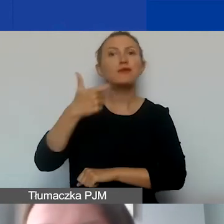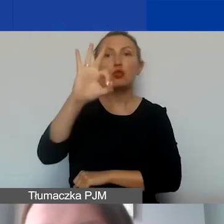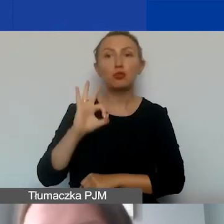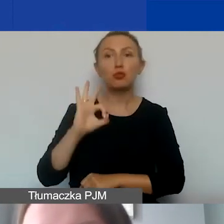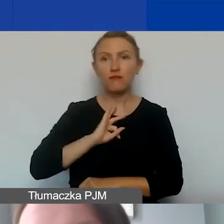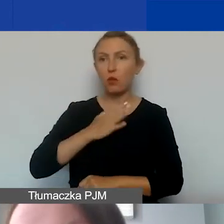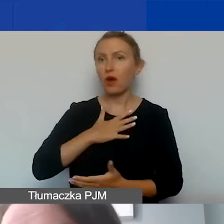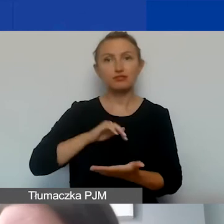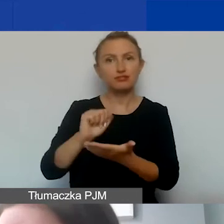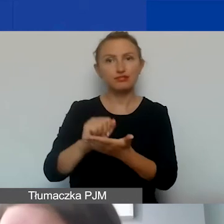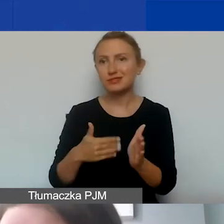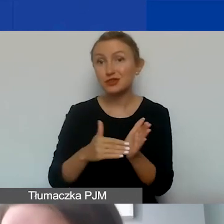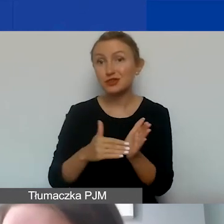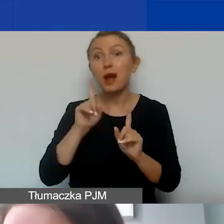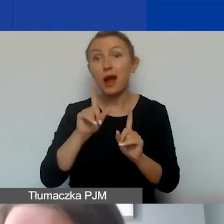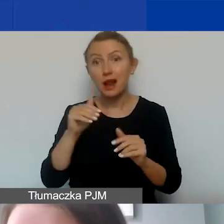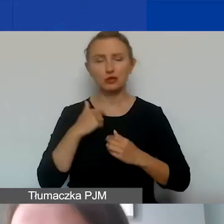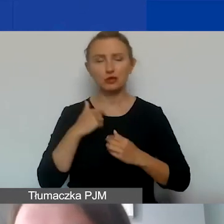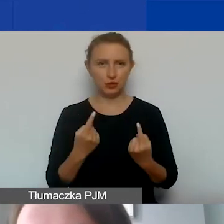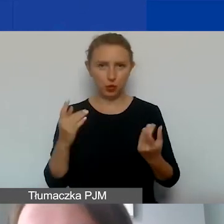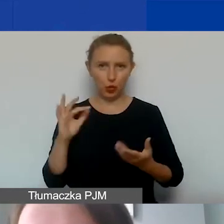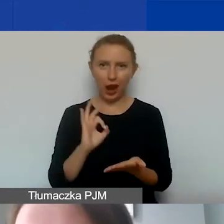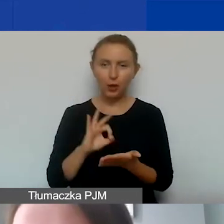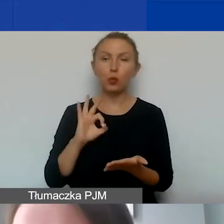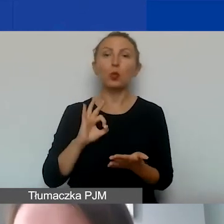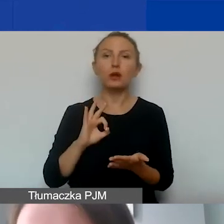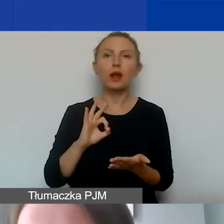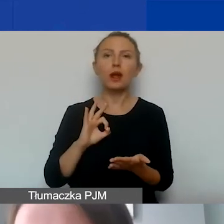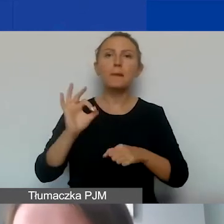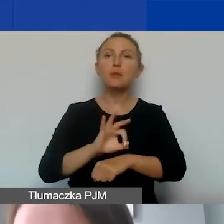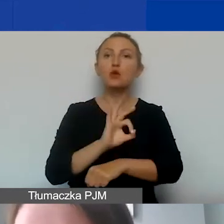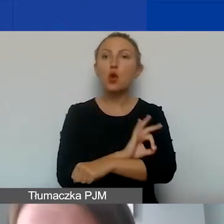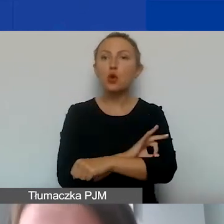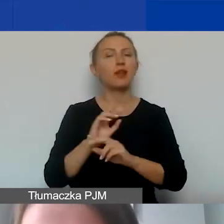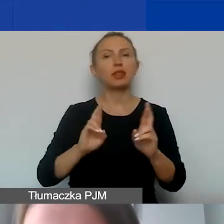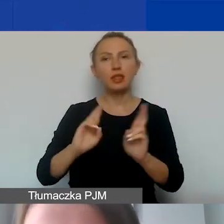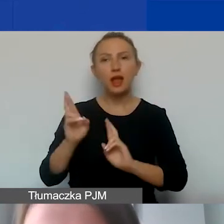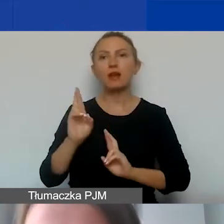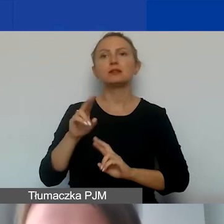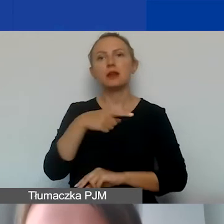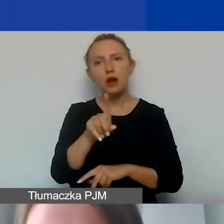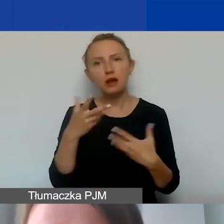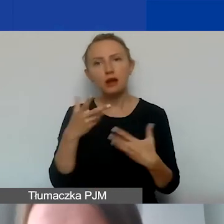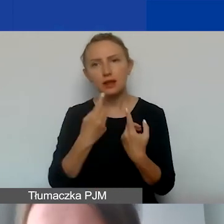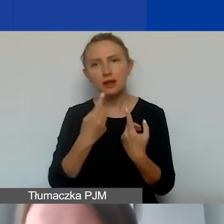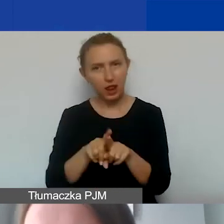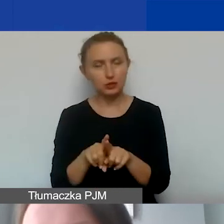Może się jednak zdarzyć taka sytuacja, że sam projekt, interwencja, którą państwa organizacja będzie przeprowadzała,